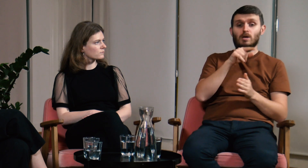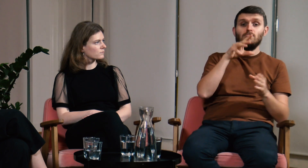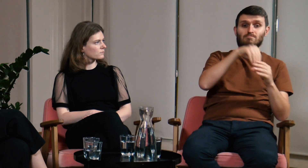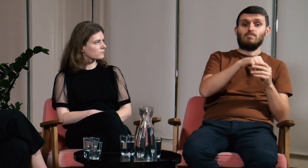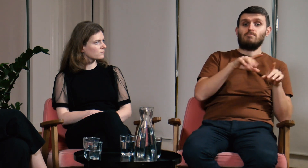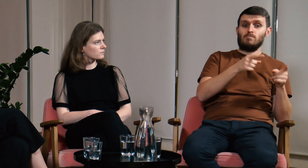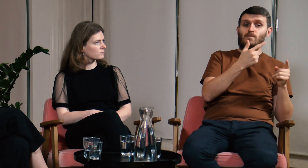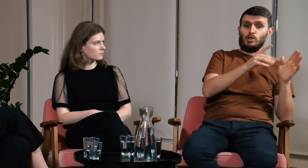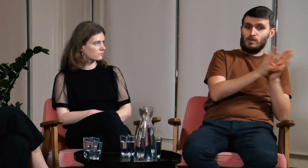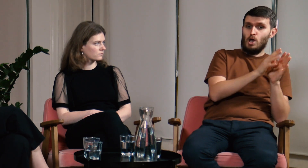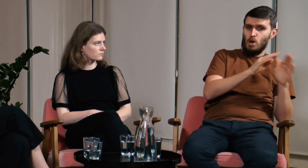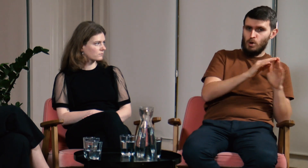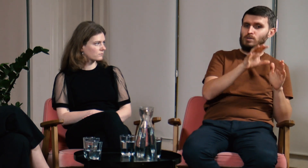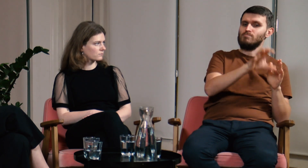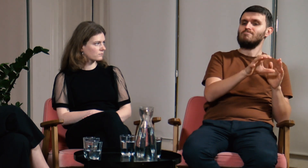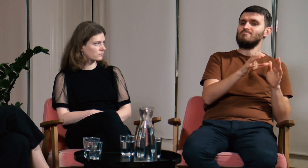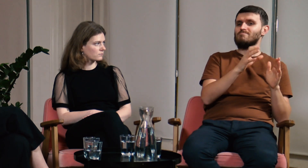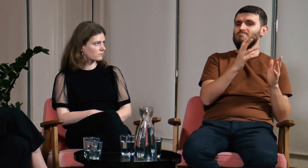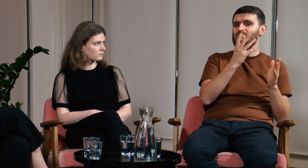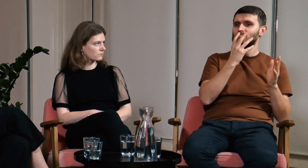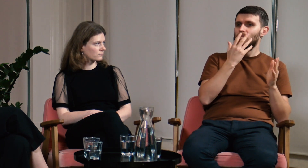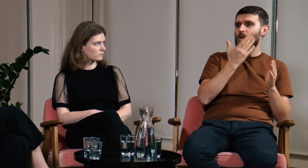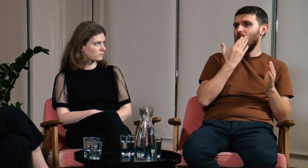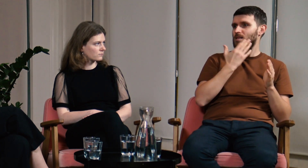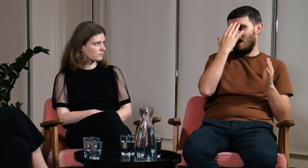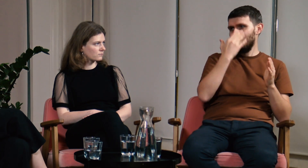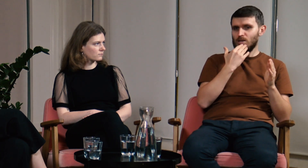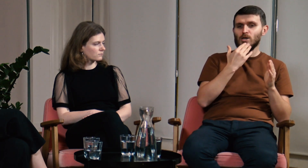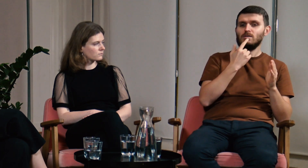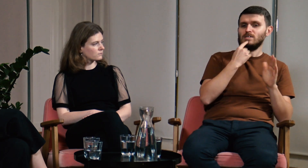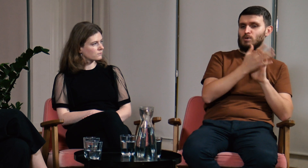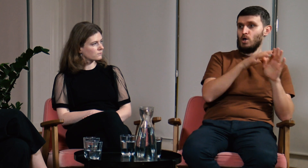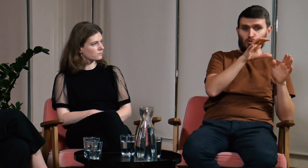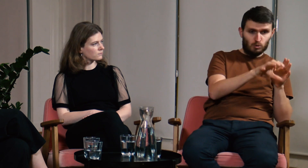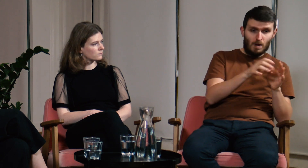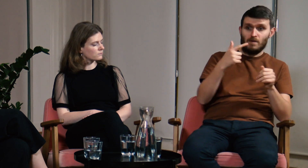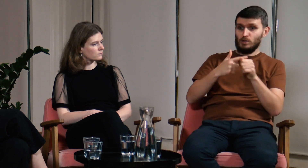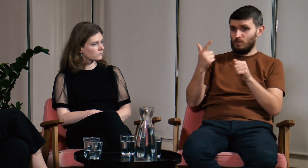W 2019 roku organizowaliśmy językowy obóz letni.